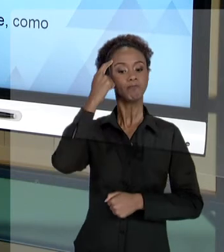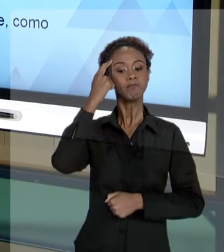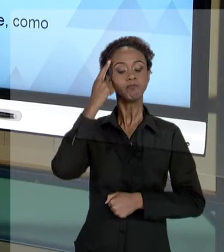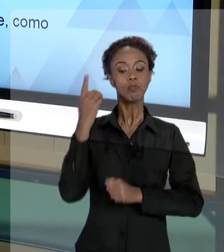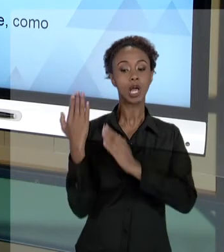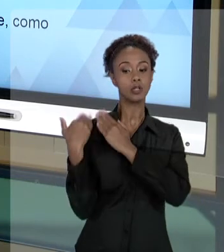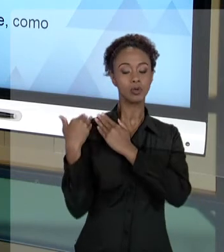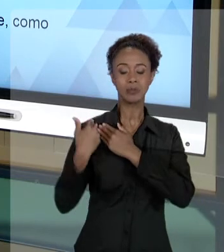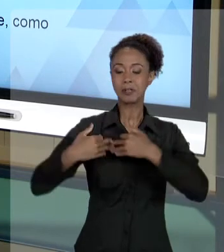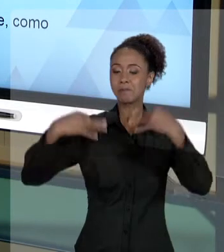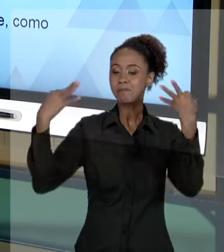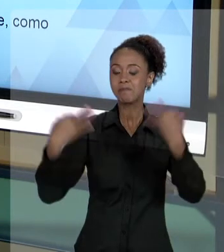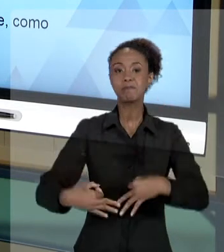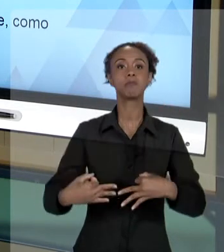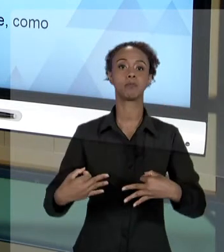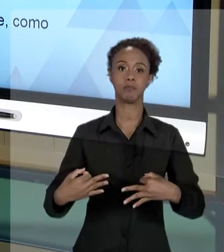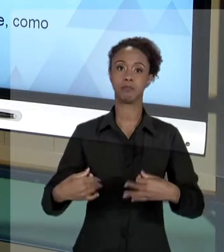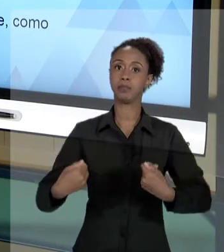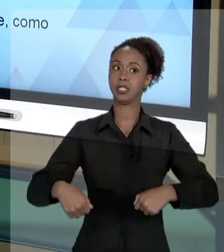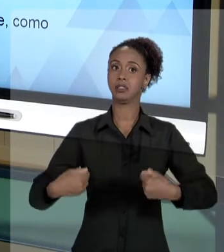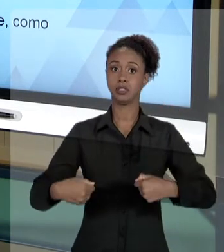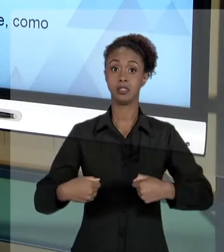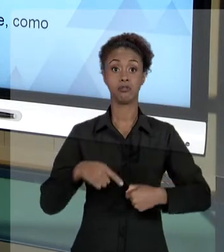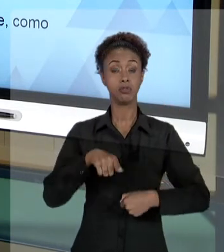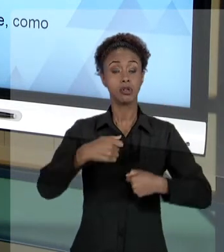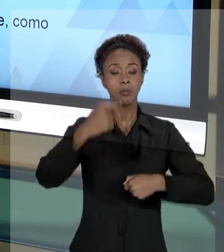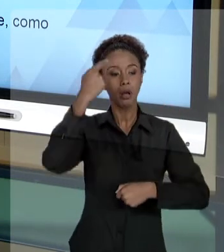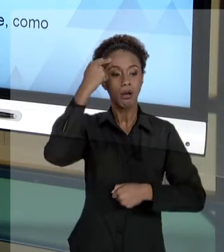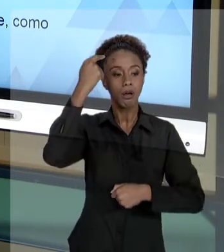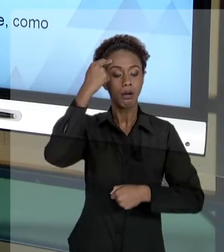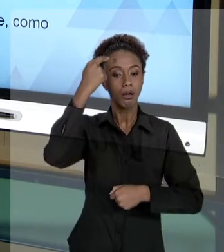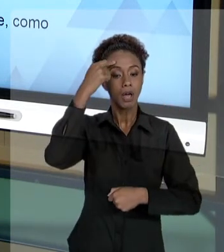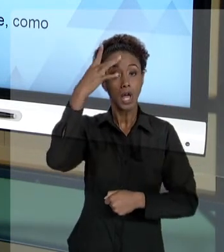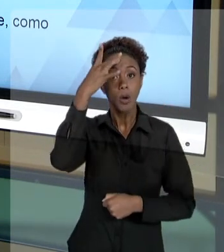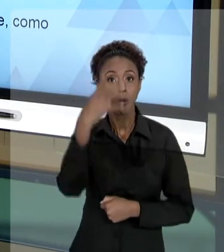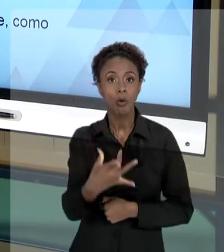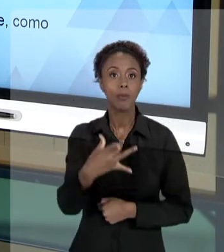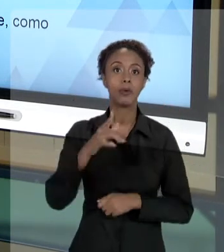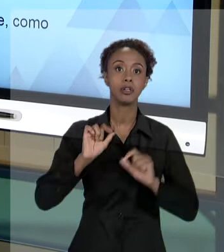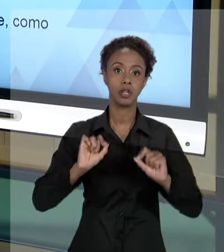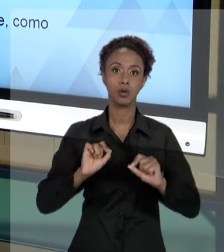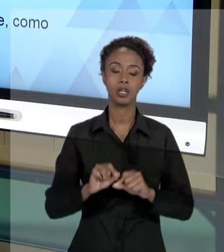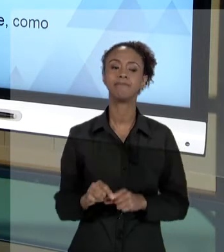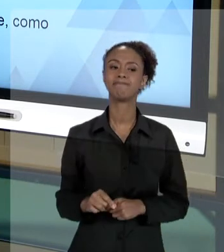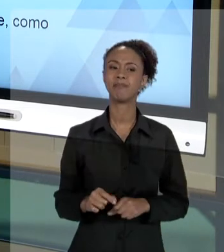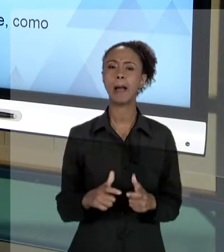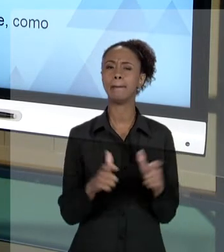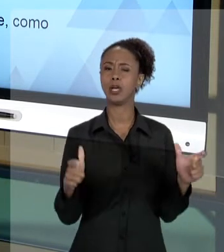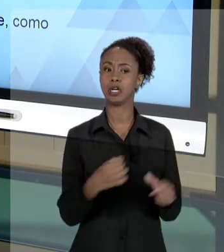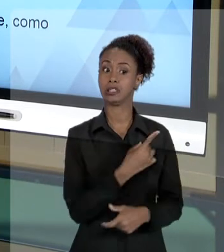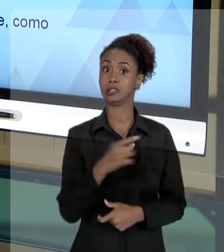ACENTUADA. E VOCÊ DEVE COMPREENDER QUE, NA GRANDE MAIORIA... 100% DO AMBIENTE PROFISSIONAL, O QUE